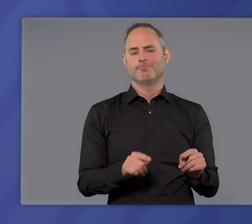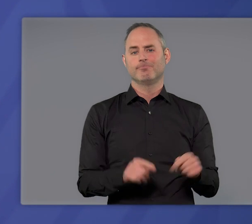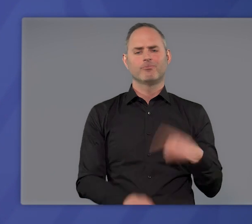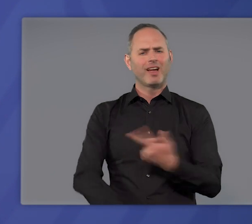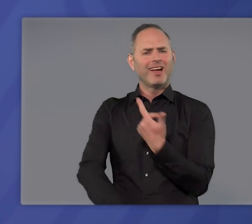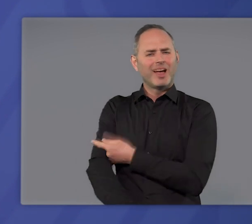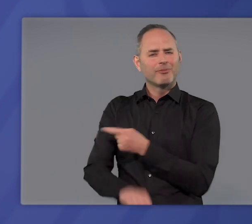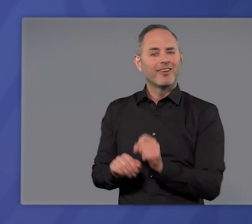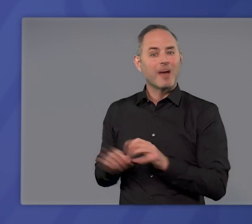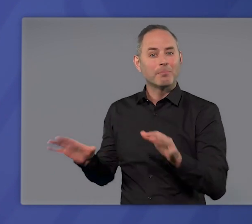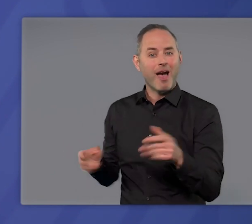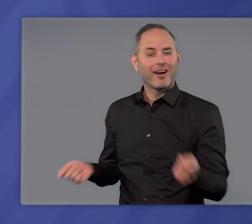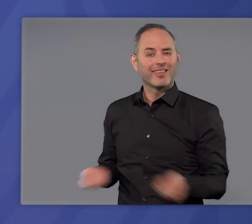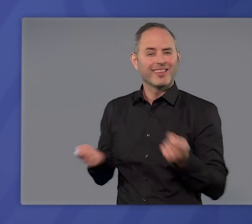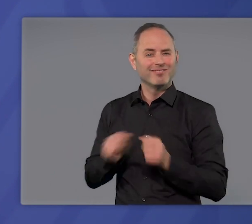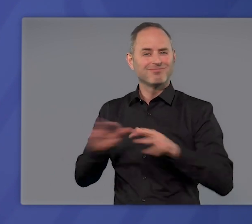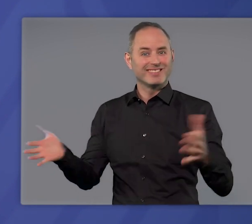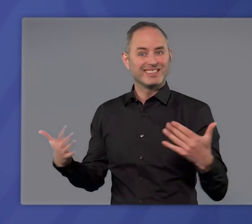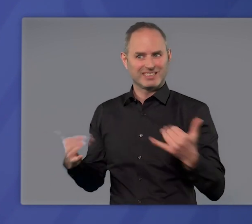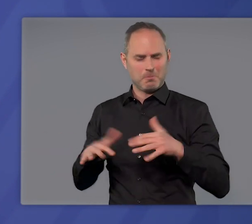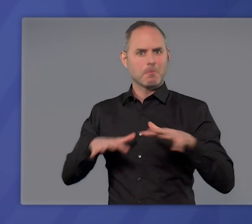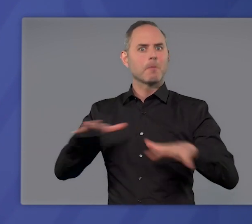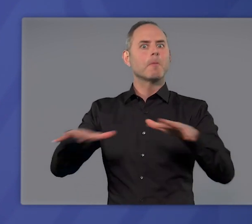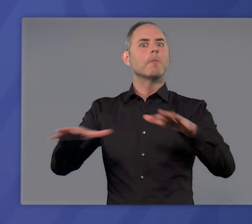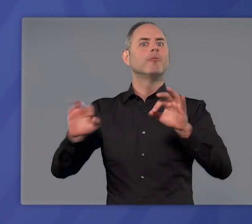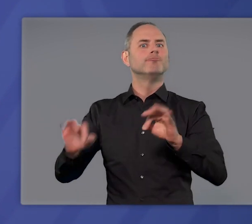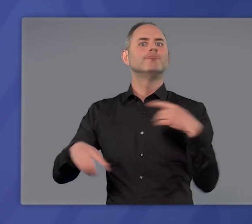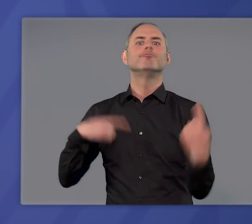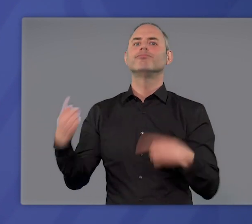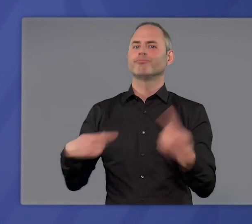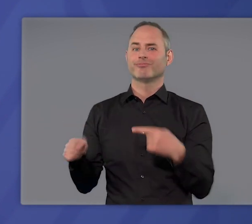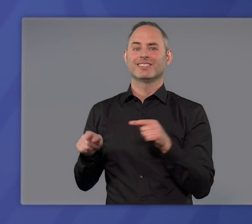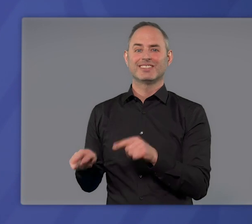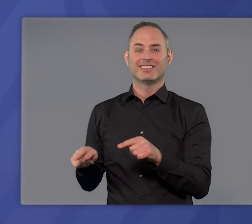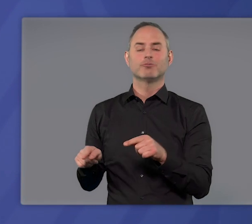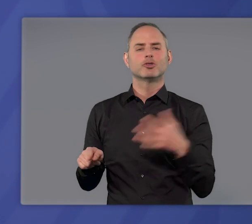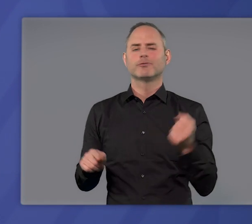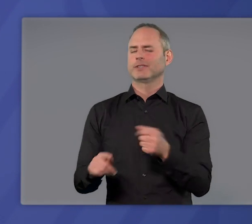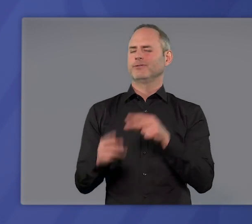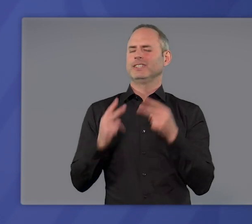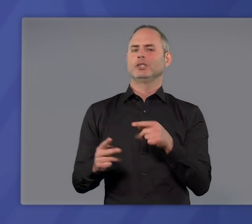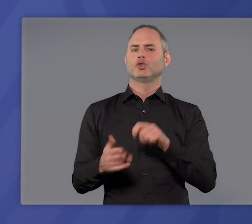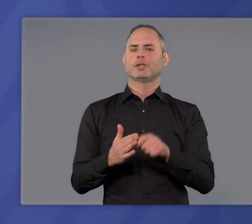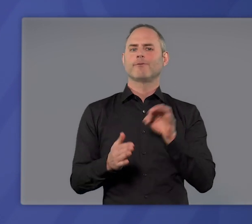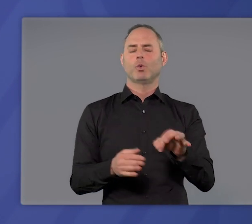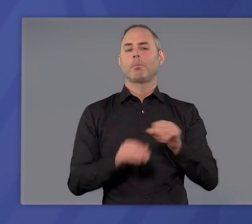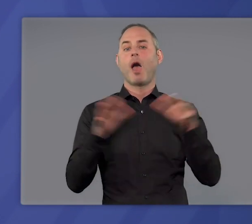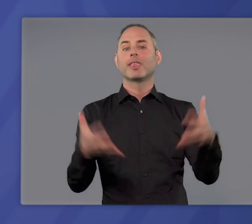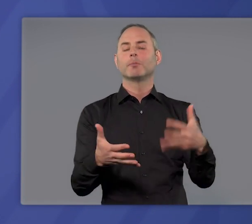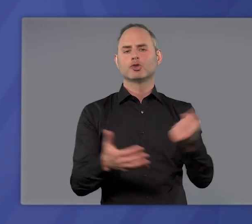Und unsere Impfkampagne – sie nimmt immer mehr Fahrt auf. Sie ist der Schlüssel zur Überwindung der Pandemie.